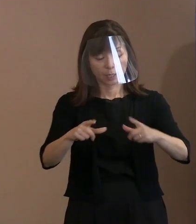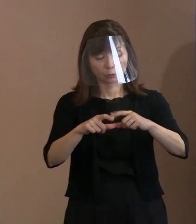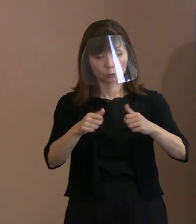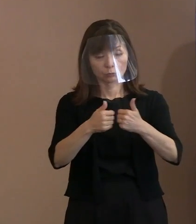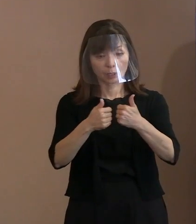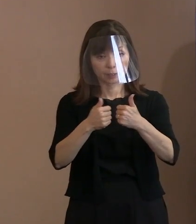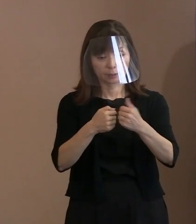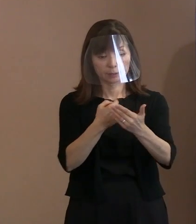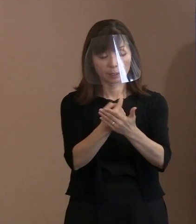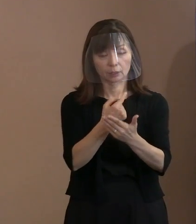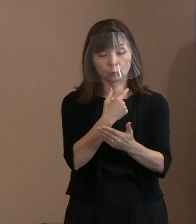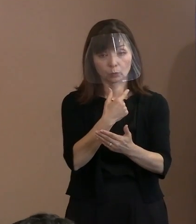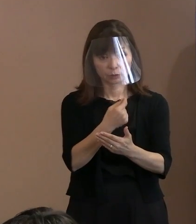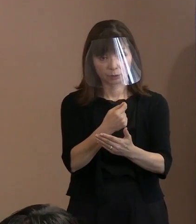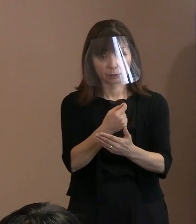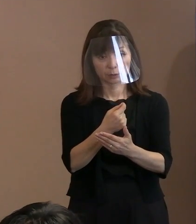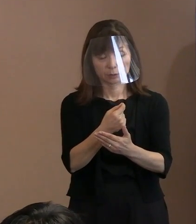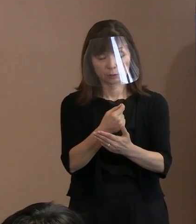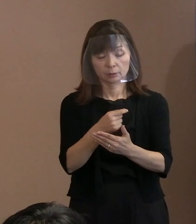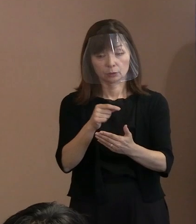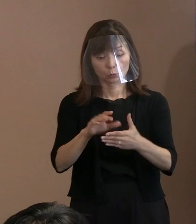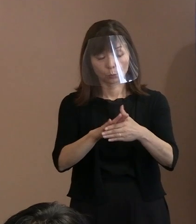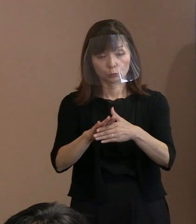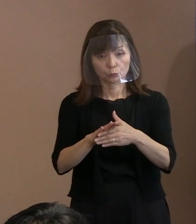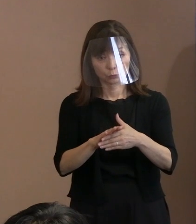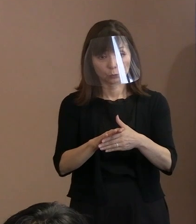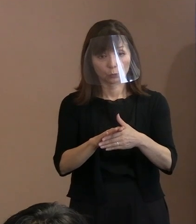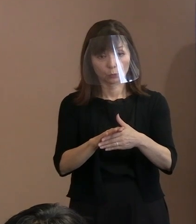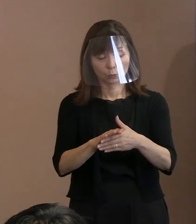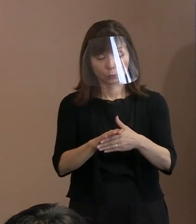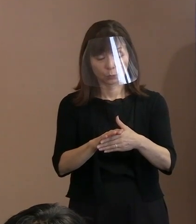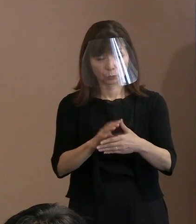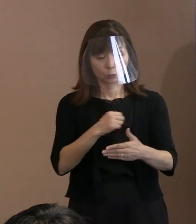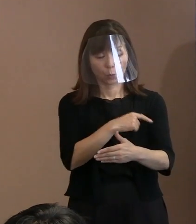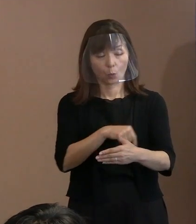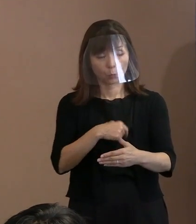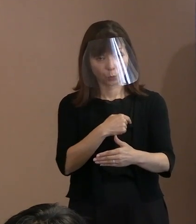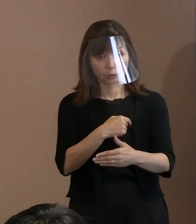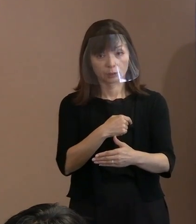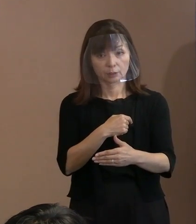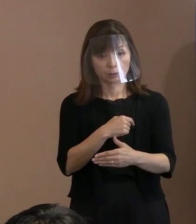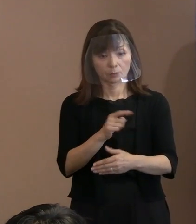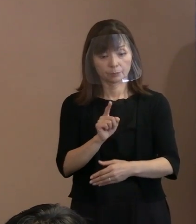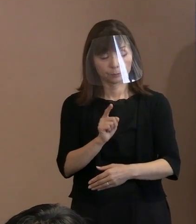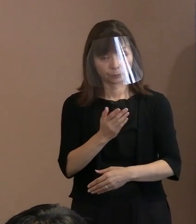思うのですが､ここを入れた意義というか､ ここにかけた市長の思いというものを お聞かせいただければと思います｡